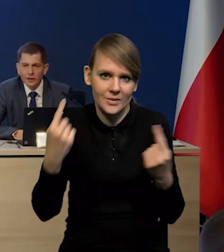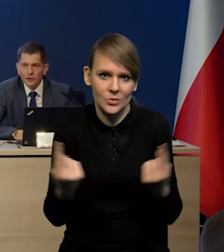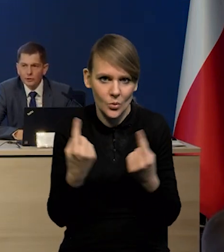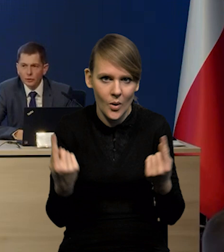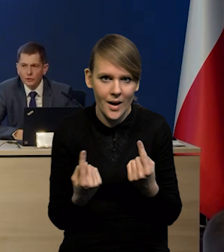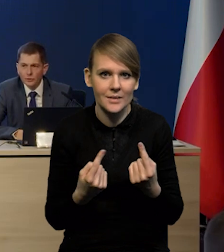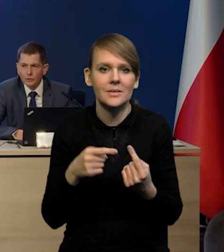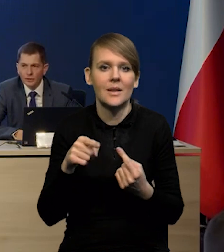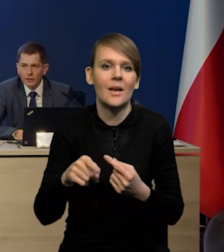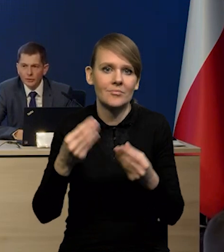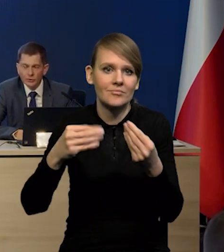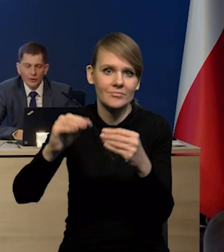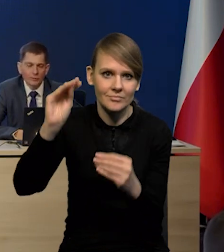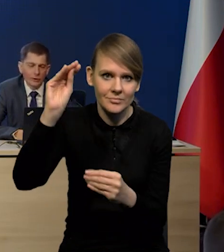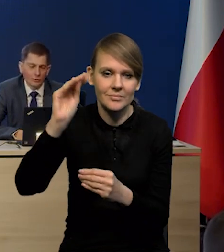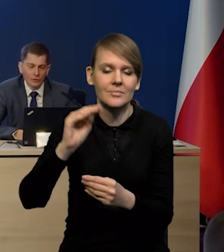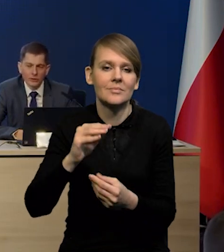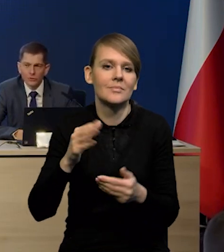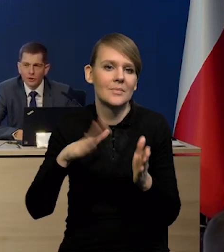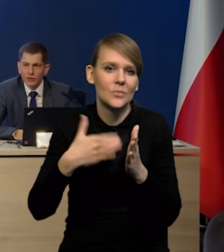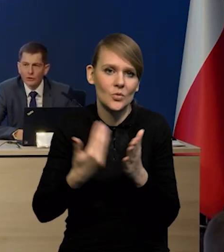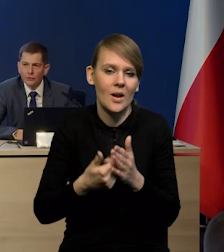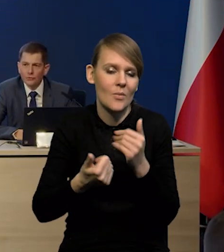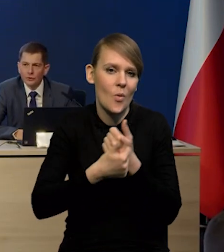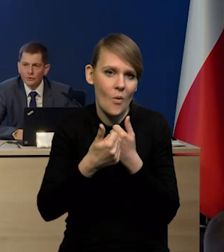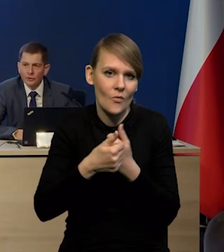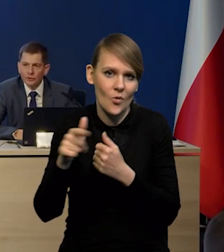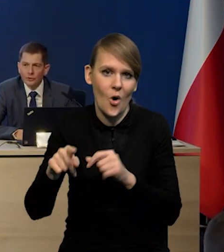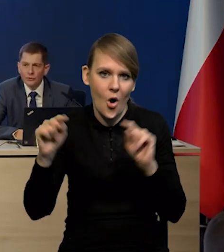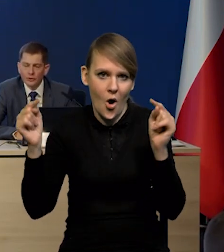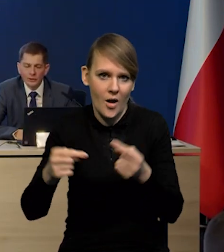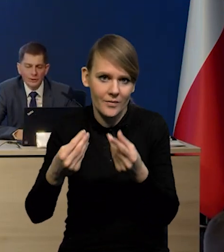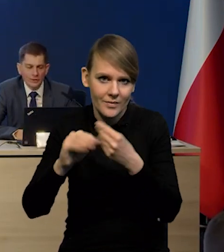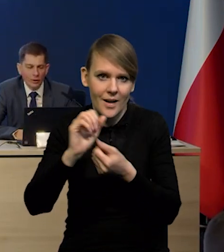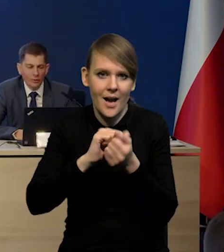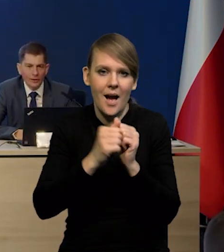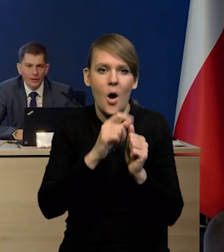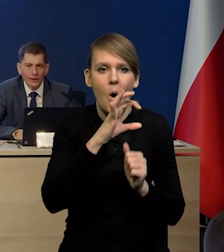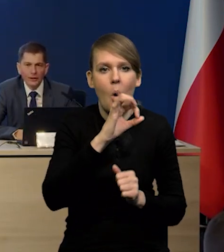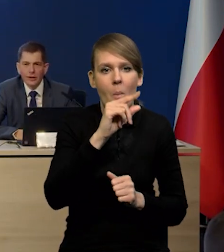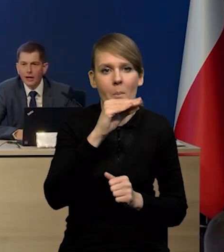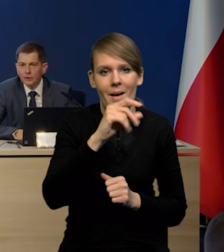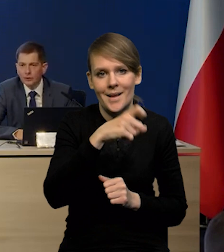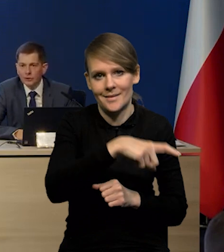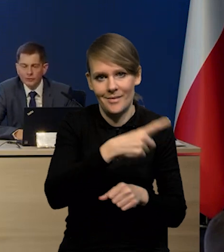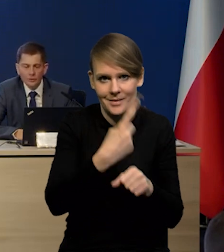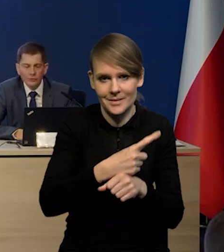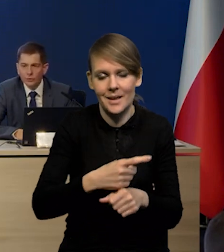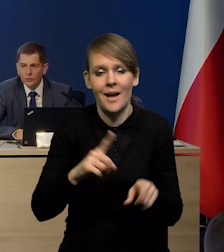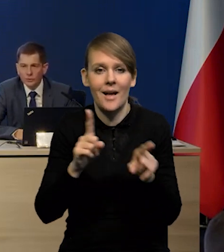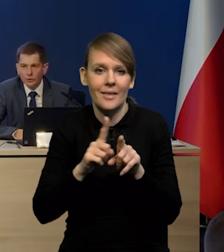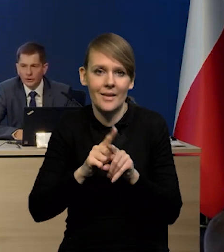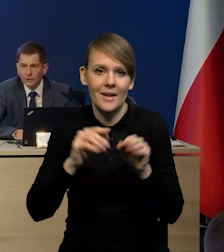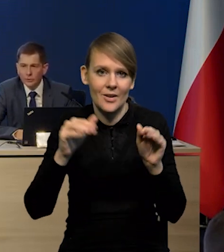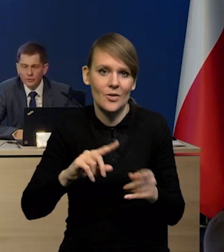kiedy surowce mogą dalej rosnąć albo na skutek zaostrzenia się konfliktu, albo na skutek decyzji OPEC, ale też w drugą stronę te surowce,